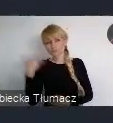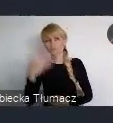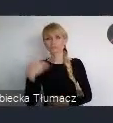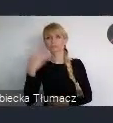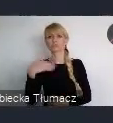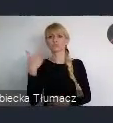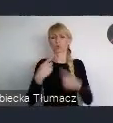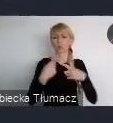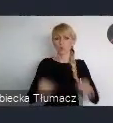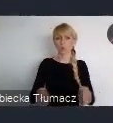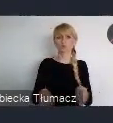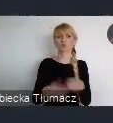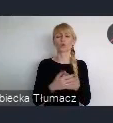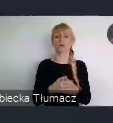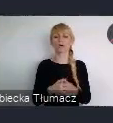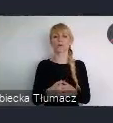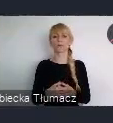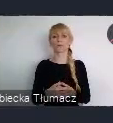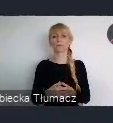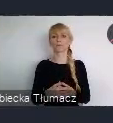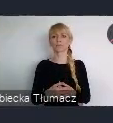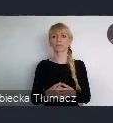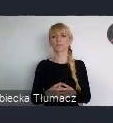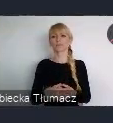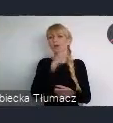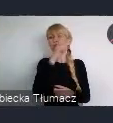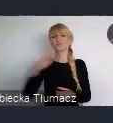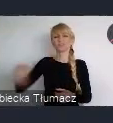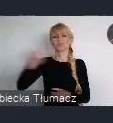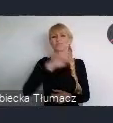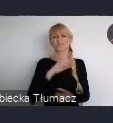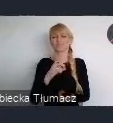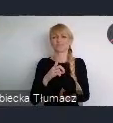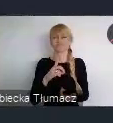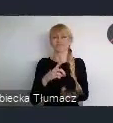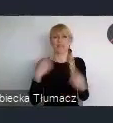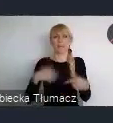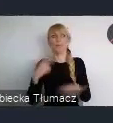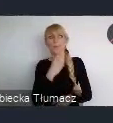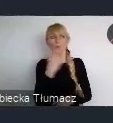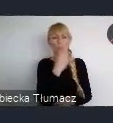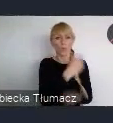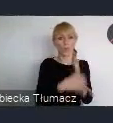One nie cieszyły się zbyt dużym zainteresowaniem często. Natomiast właśnie te wydarzenia sieciujące były bardzo popularne.